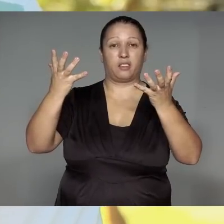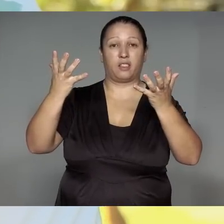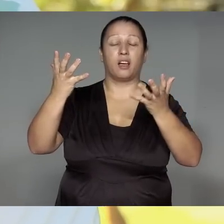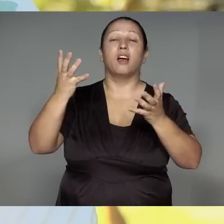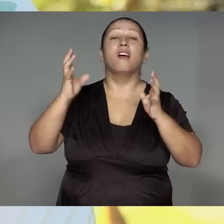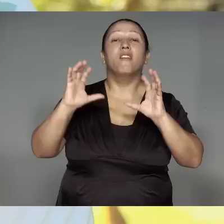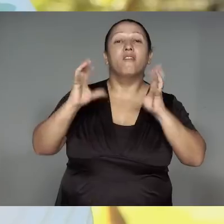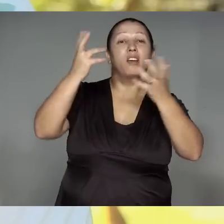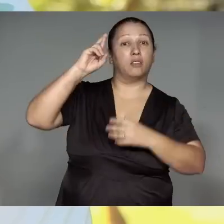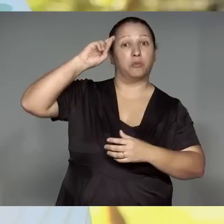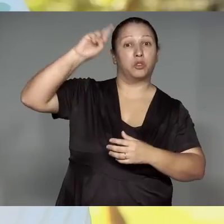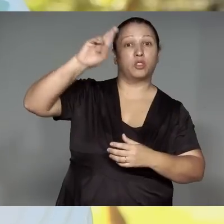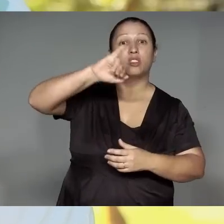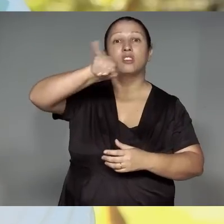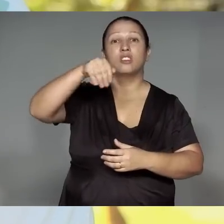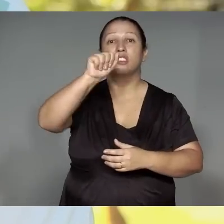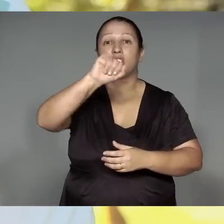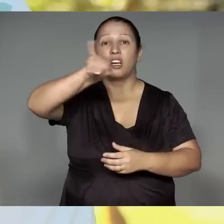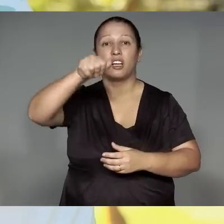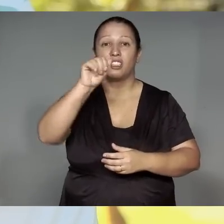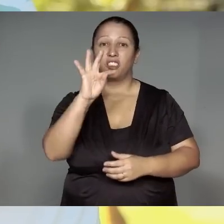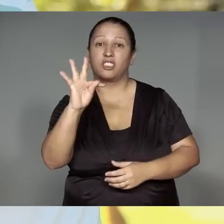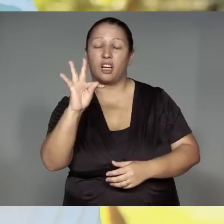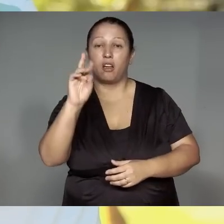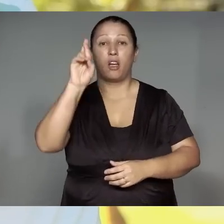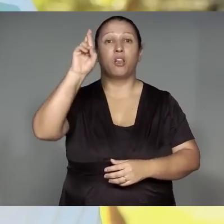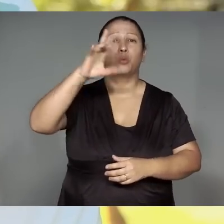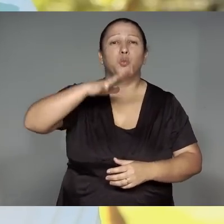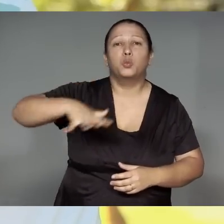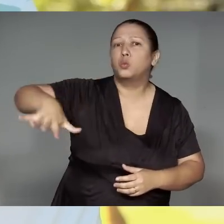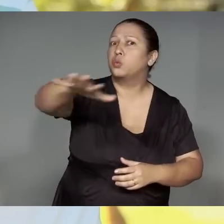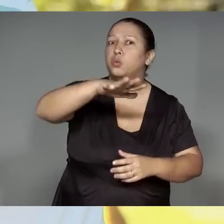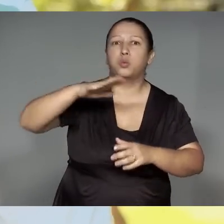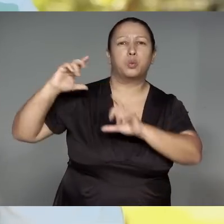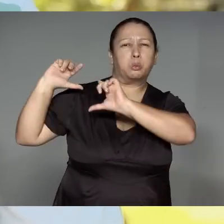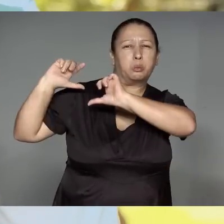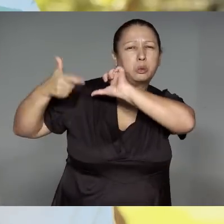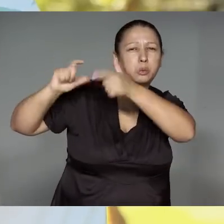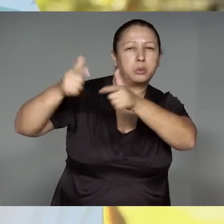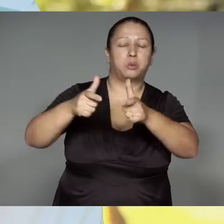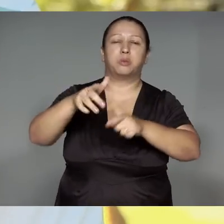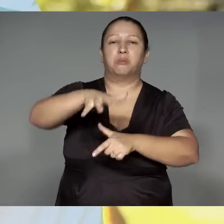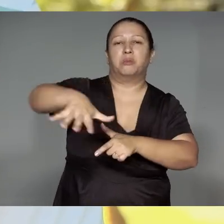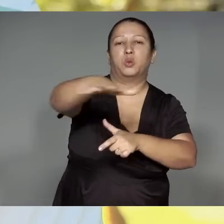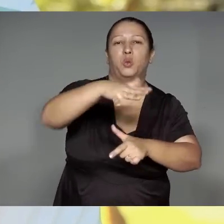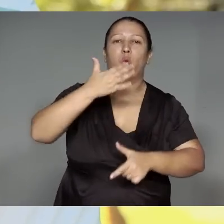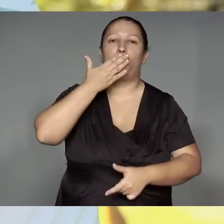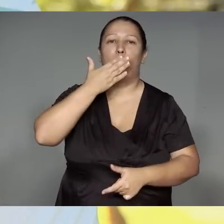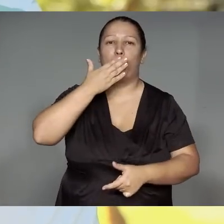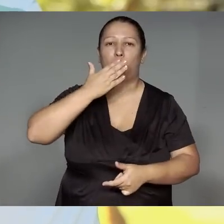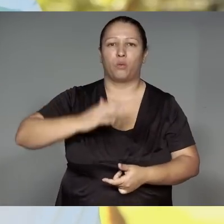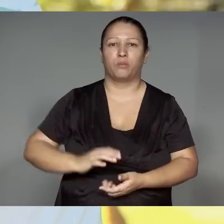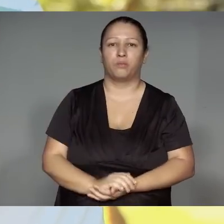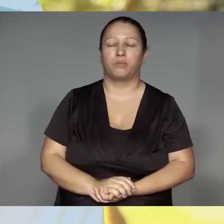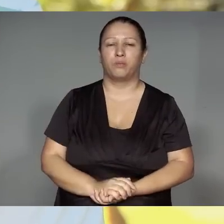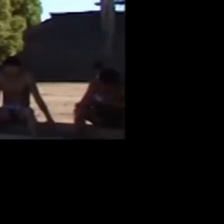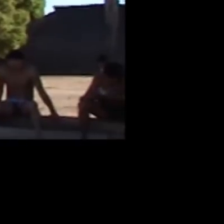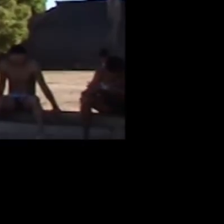Jajara’ang, torywa rehe ojareko ma’e͂a, torypajp